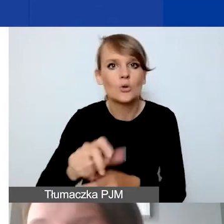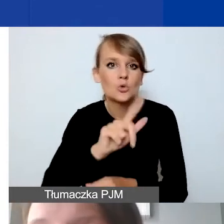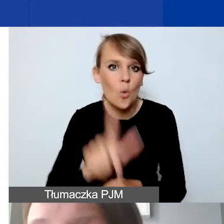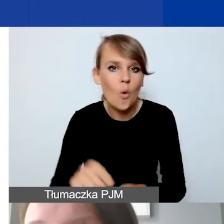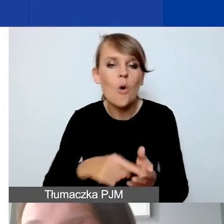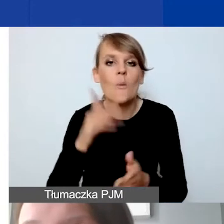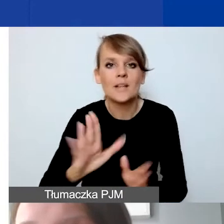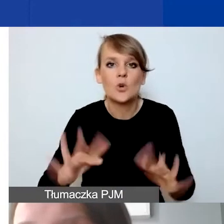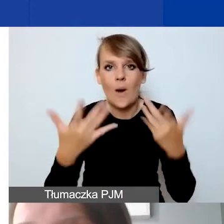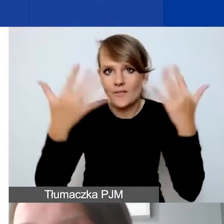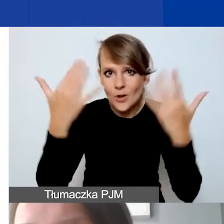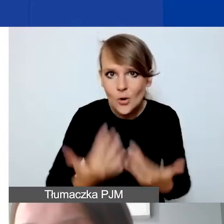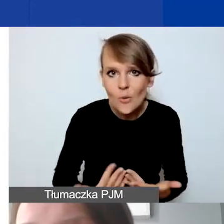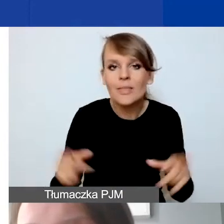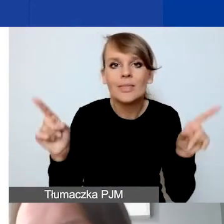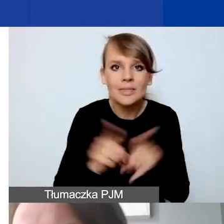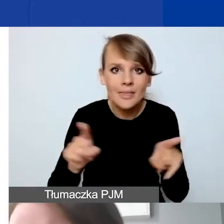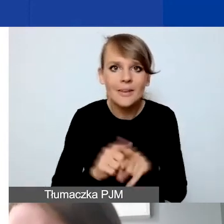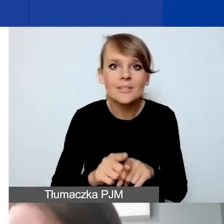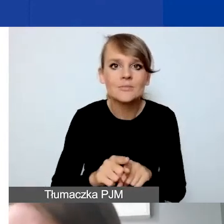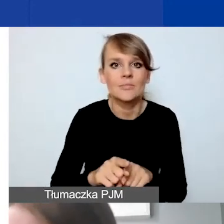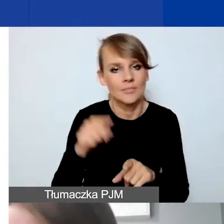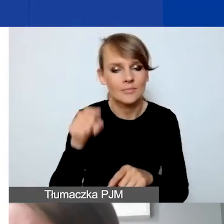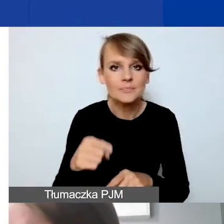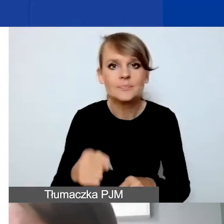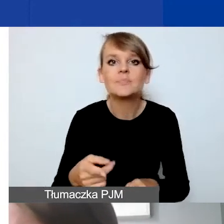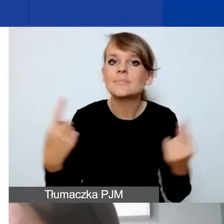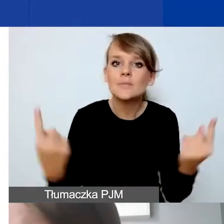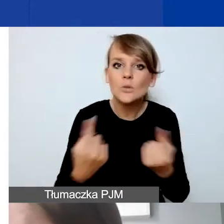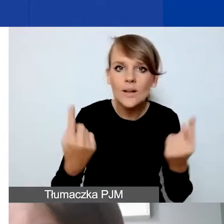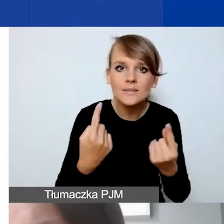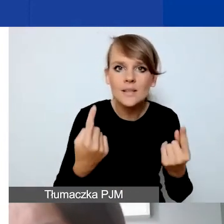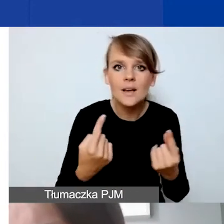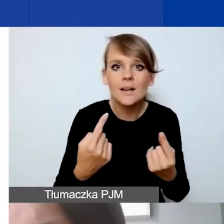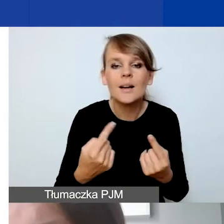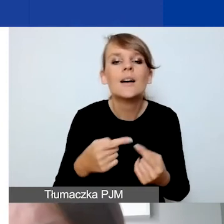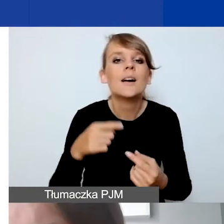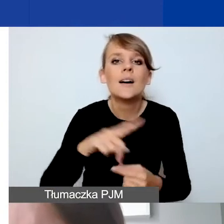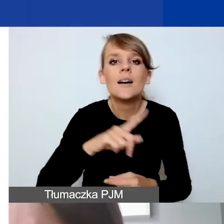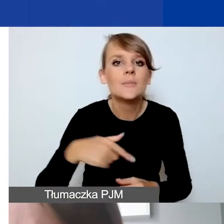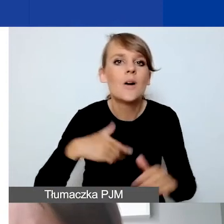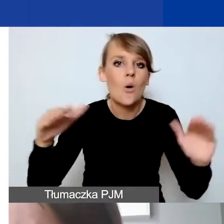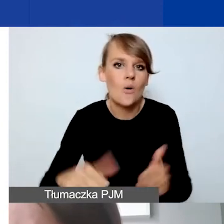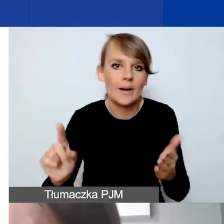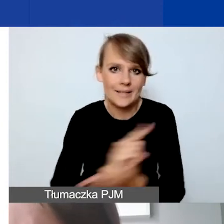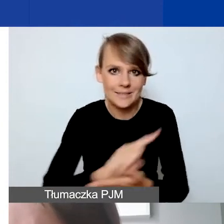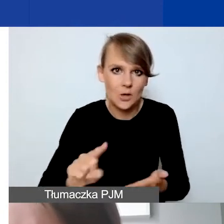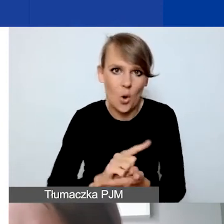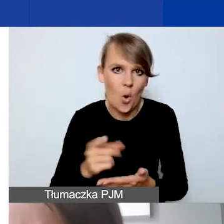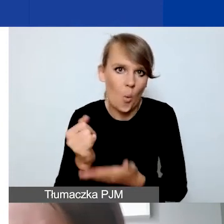i ma też stwarzać taką sytuację, że ograniczamy ryzyko kursowe po stronie grantobiorców.